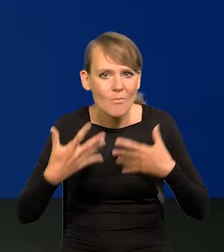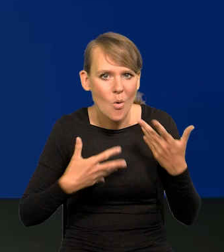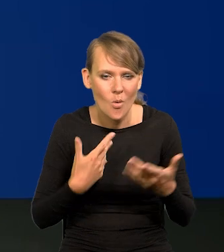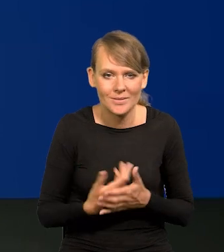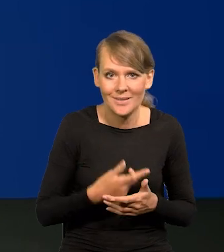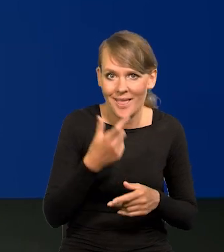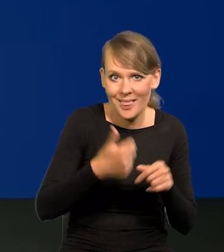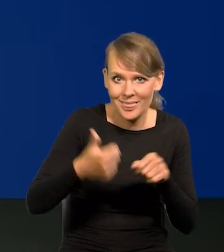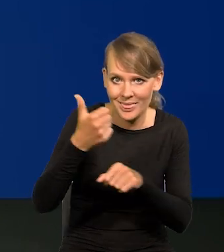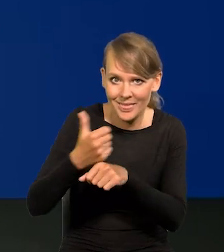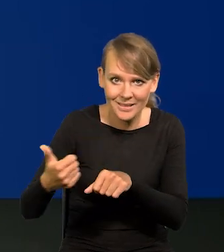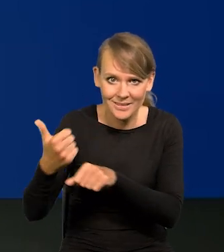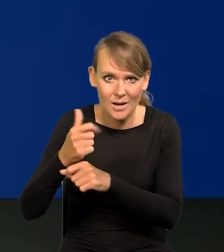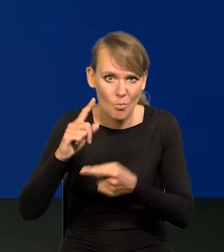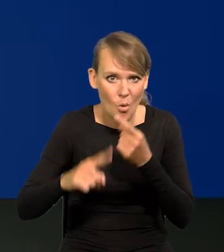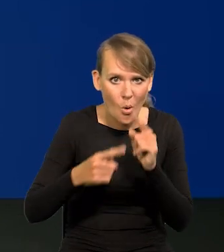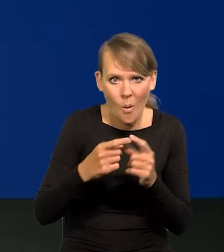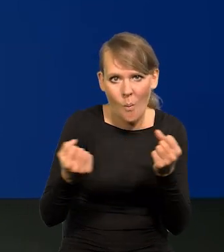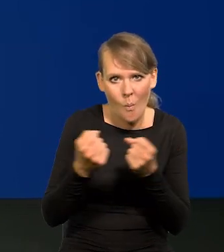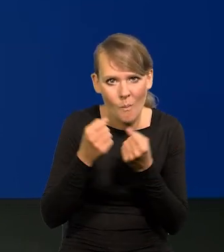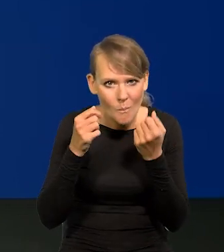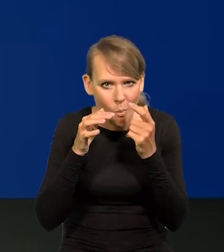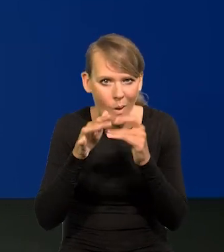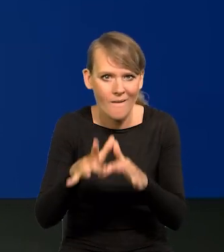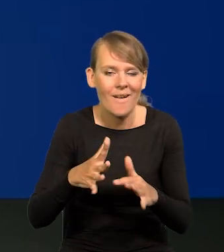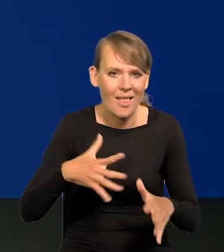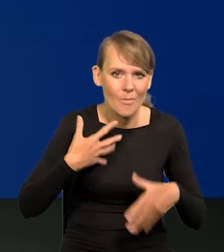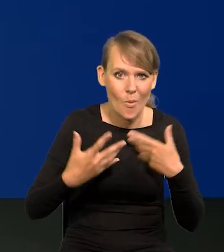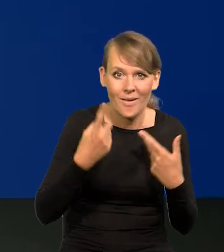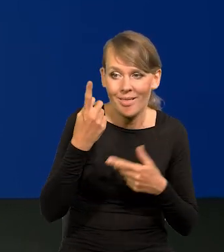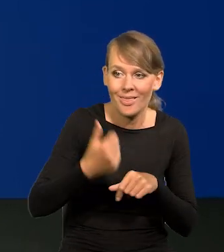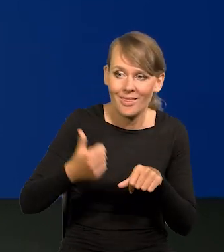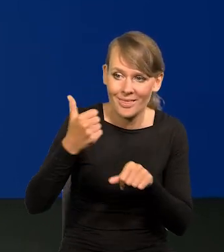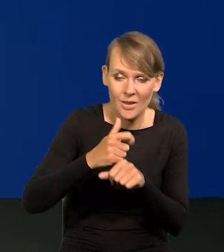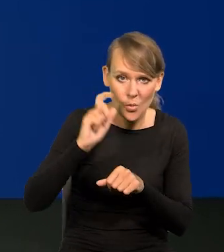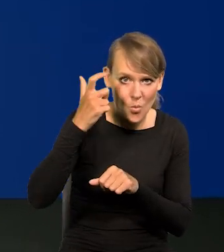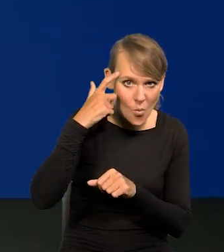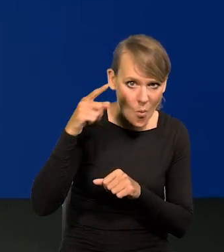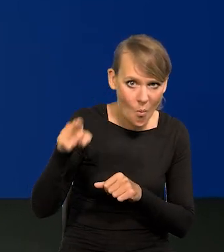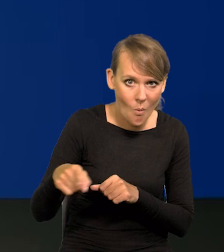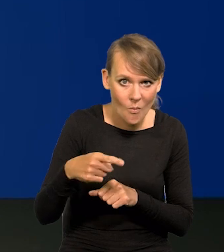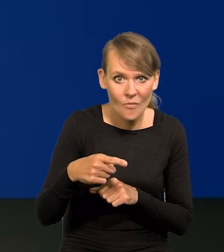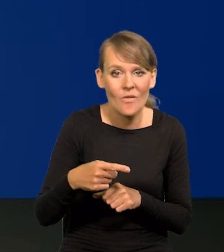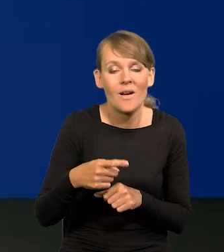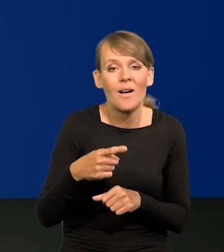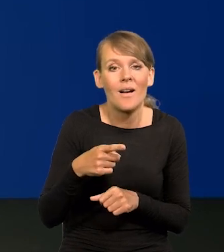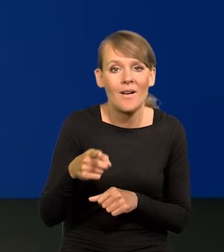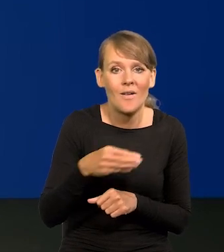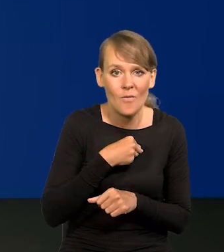Liderzy polityczni grają na emocji. Jak to powiedział jeden z liderów głównych życia politycznego w Polsce,